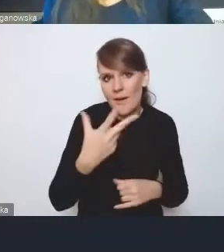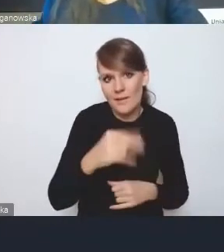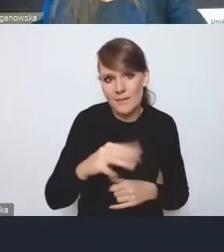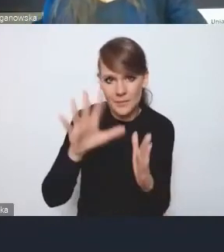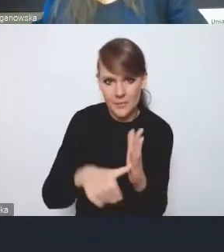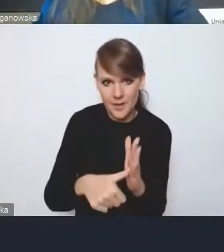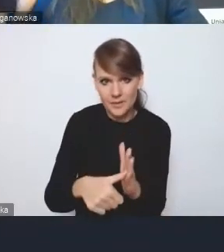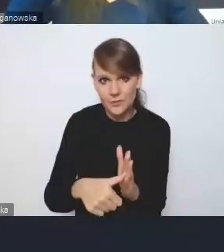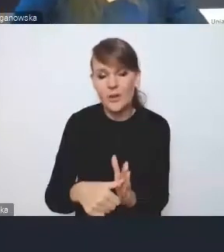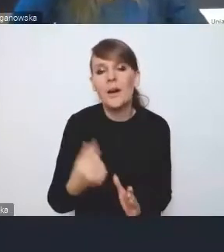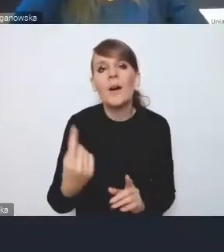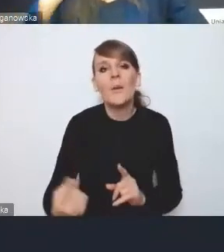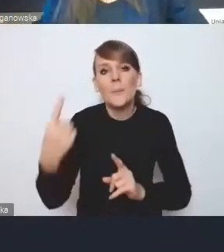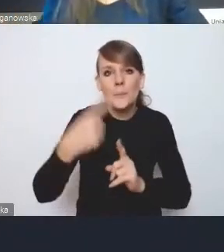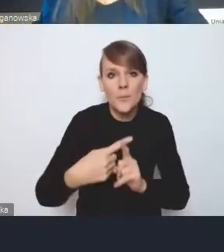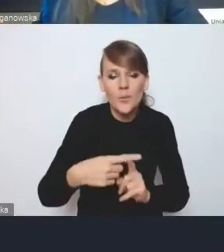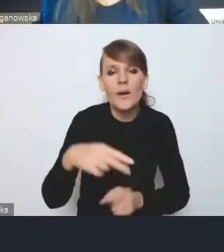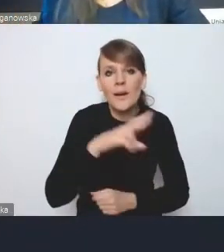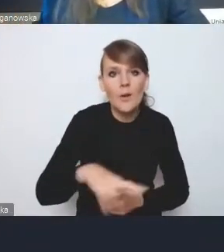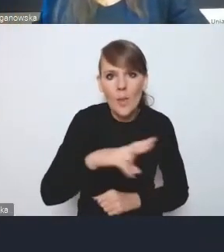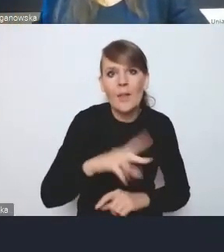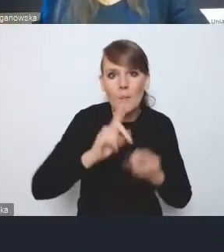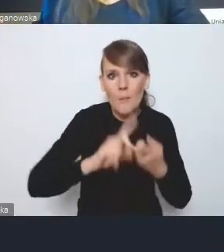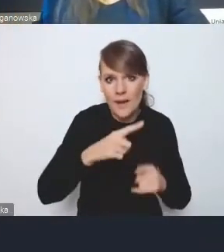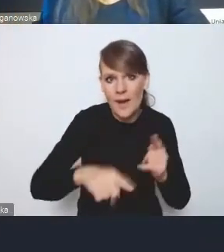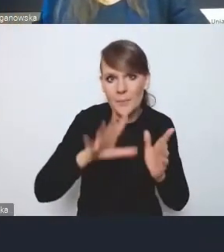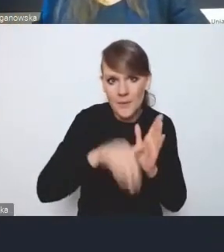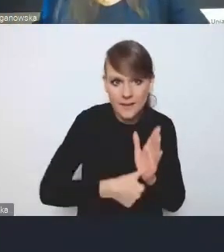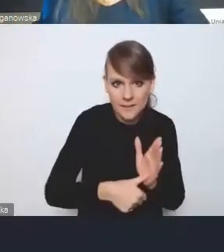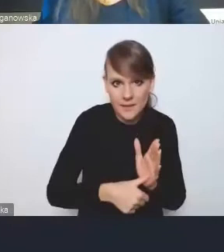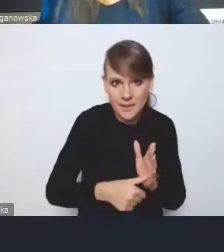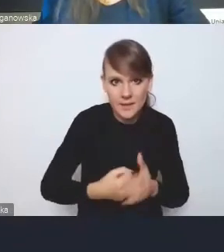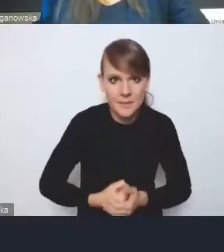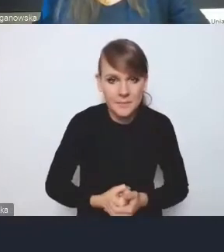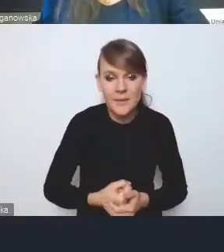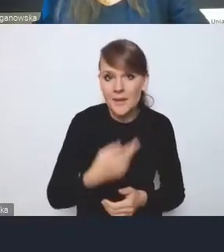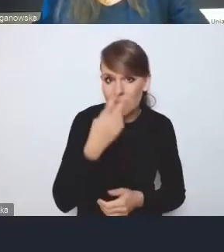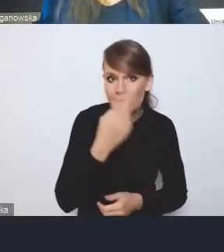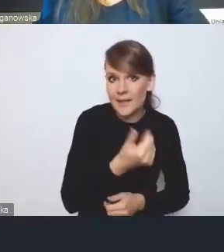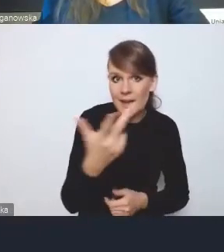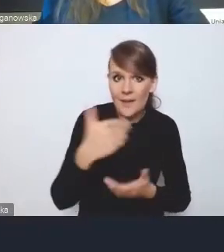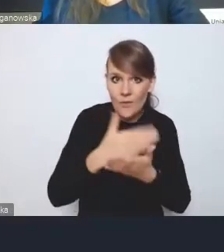Do tego dochodzą jeszcze regionalne polityki miejskie. Ja chcę zwrócić uwagę, że kilka województw opracowało już